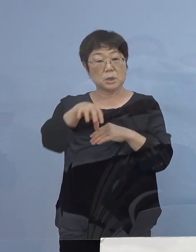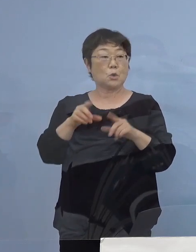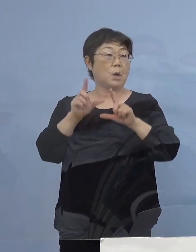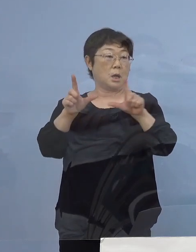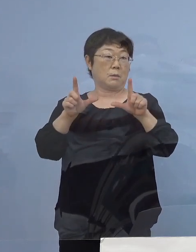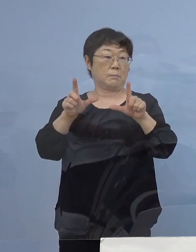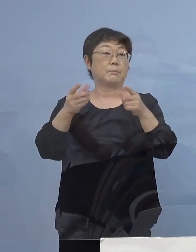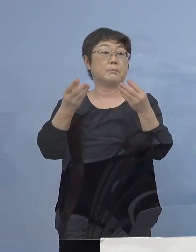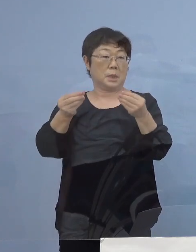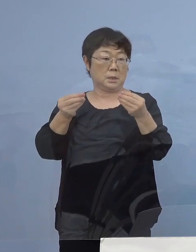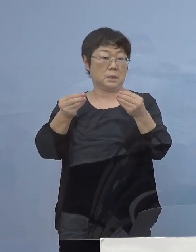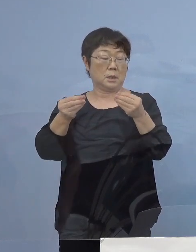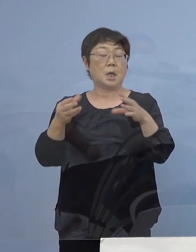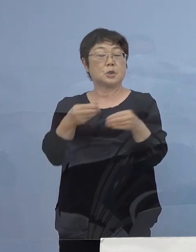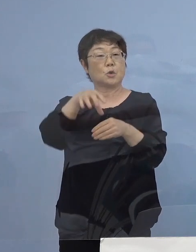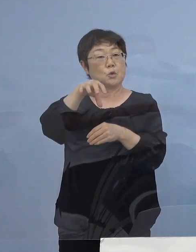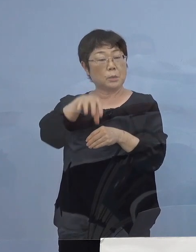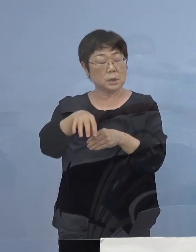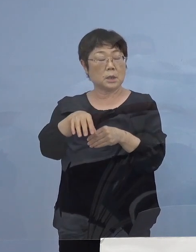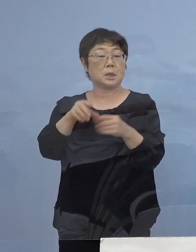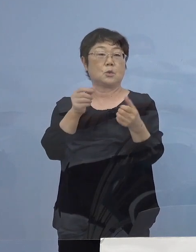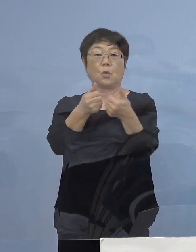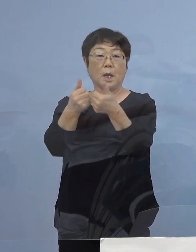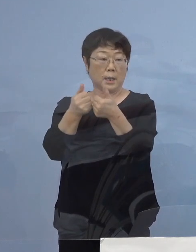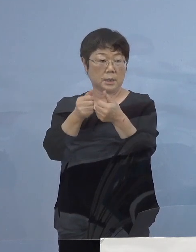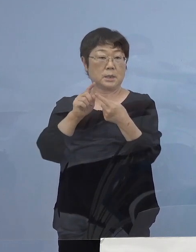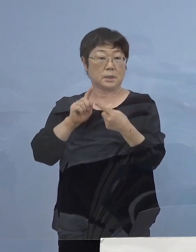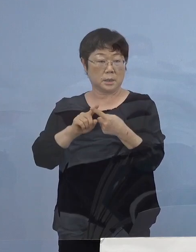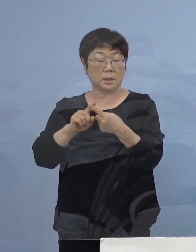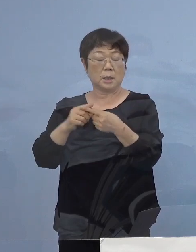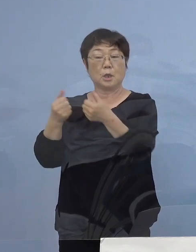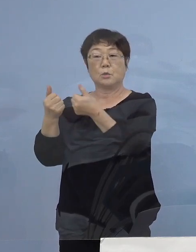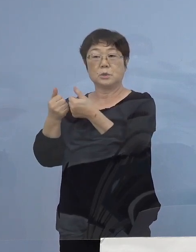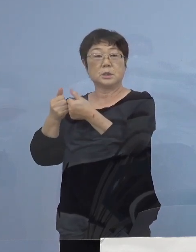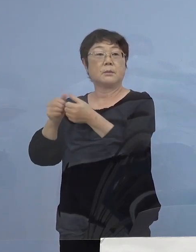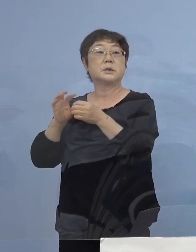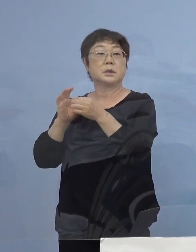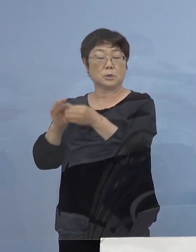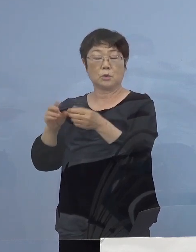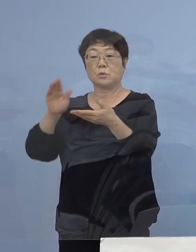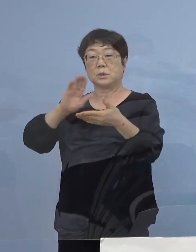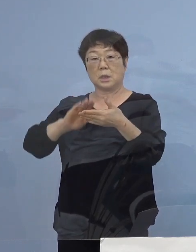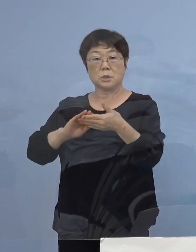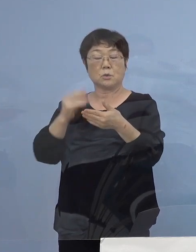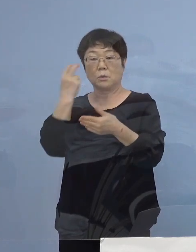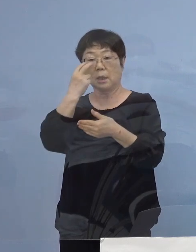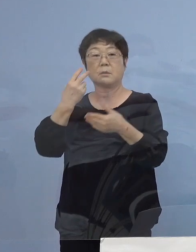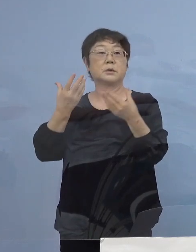こちらは職場内での会議あるいは打ち合わせによる 接触が確認されており